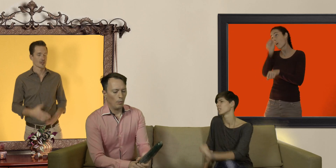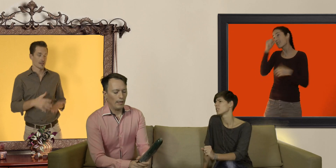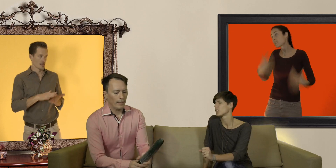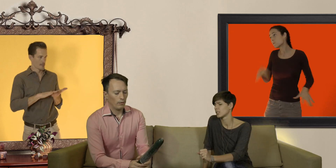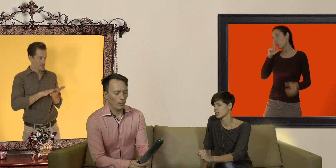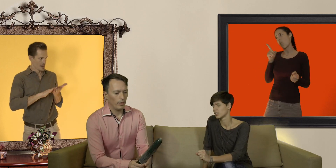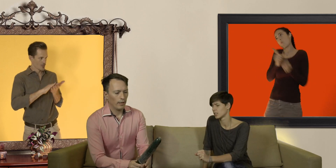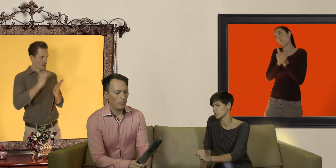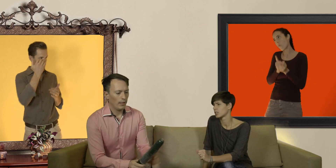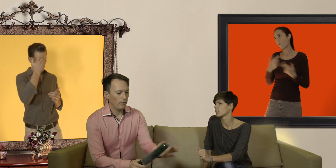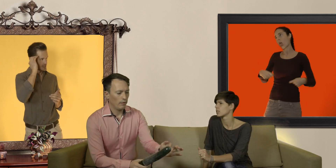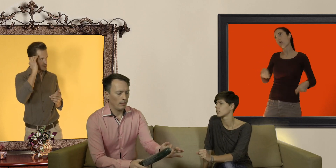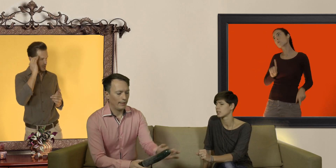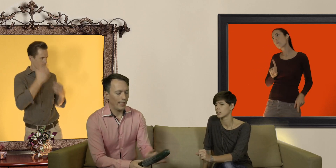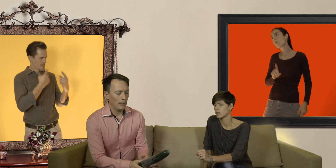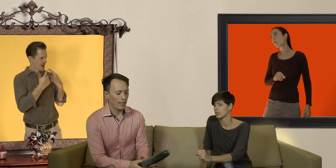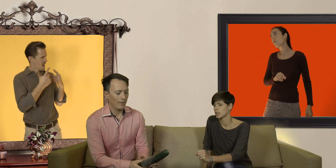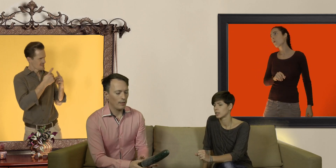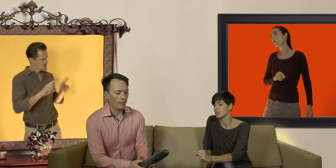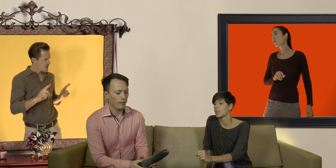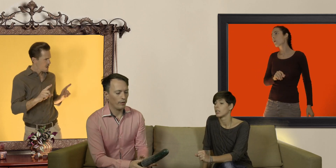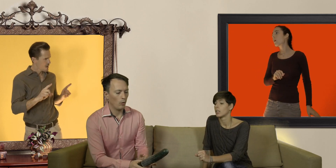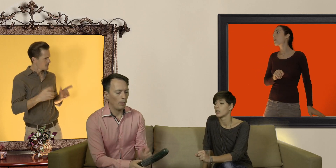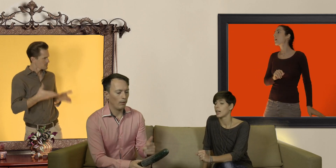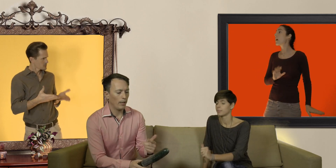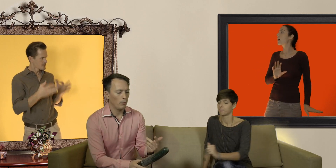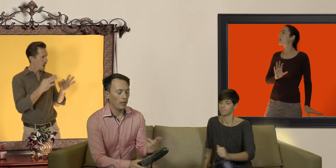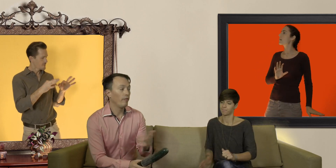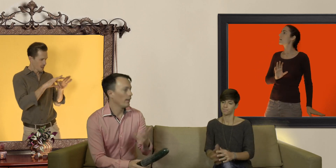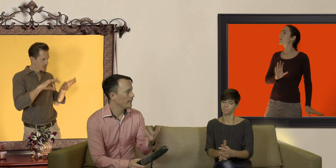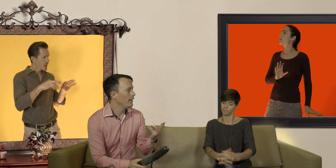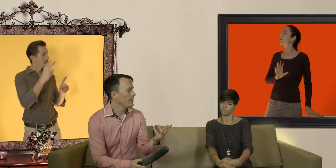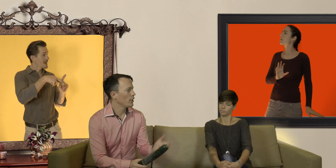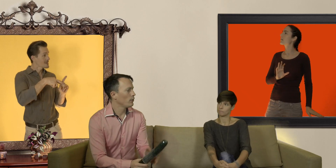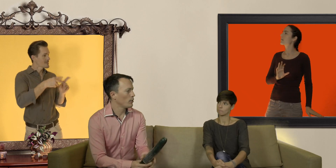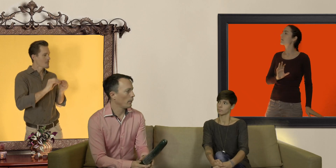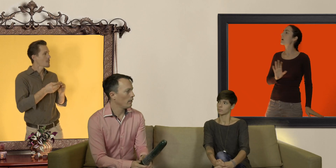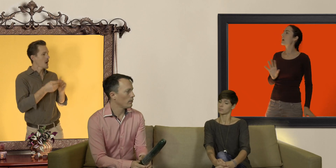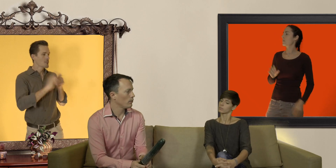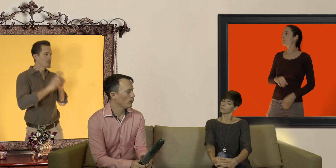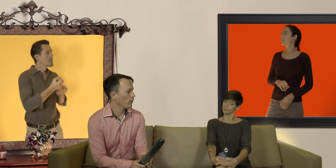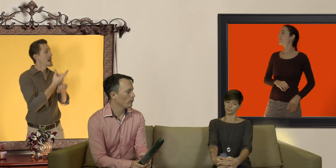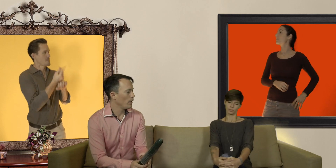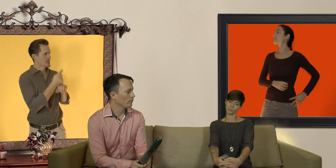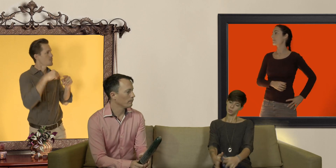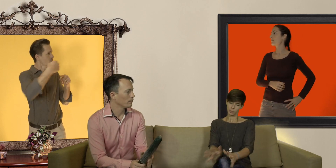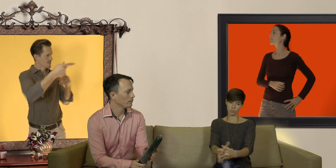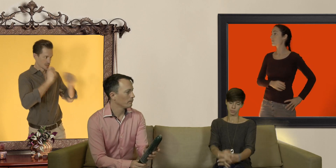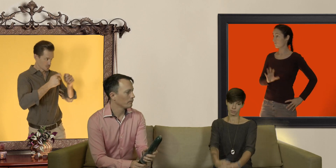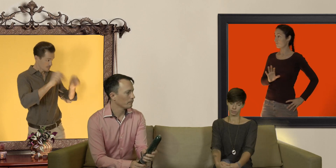ouais mais là Nat, on est en train de parler de la taille des préservatifs on parlera de mes... enfin des éjaculations précoces une autre fois tu veux bien? oui pardon ...